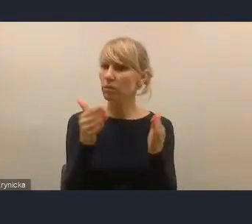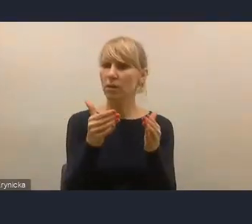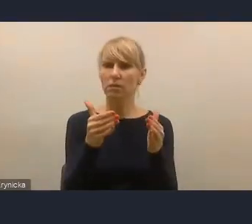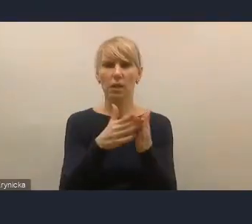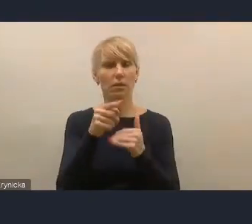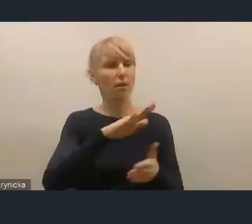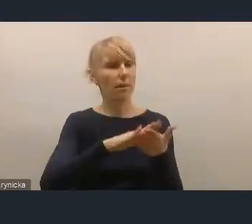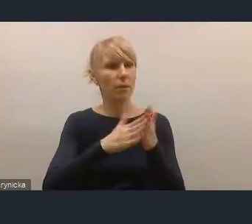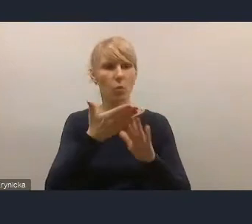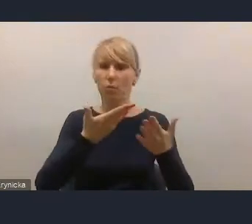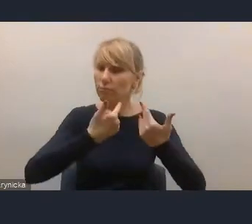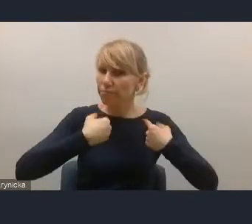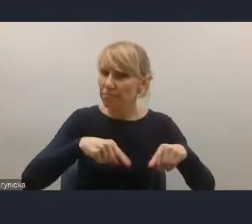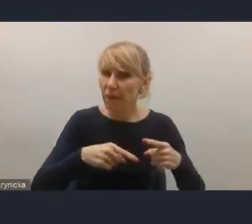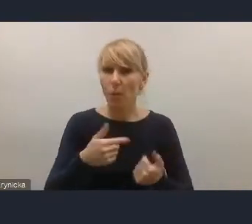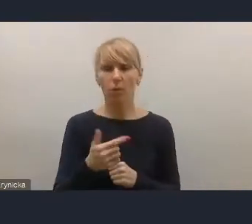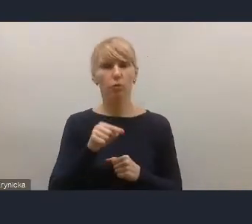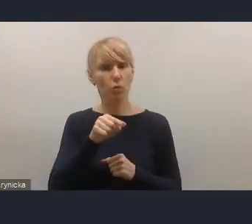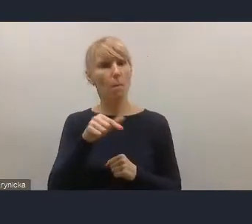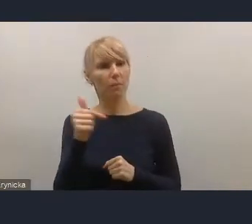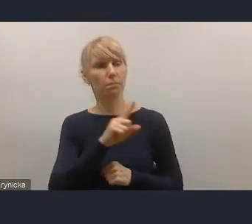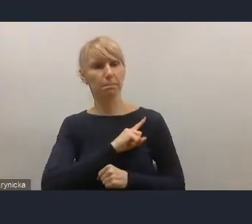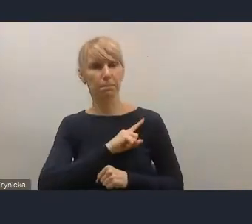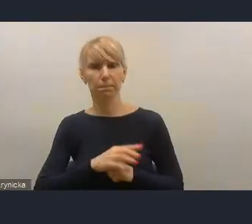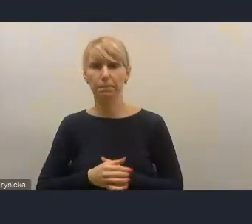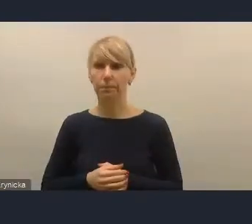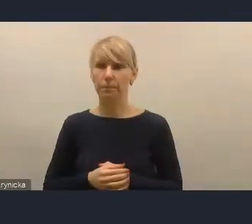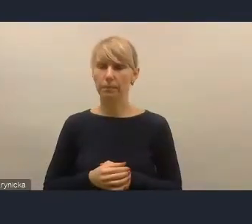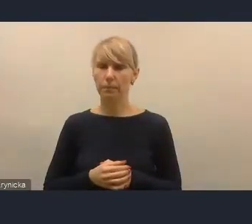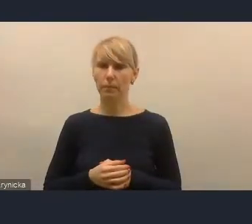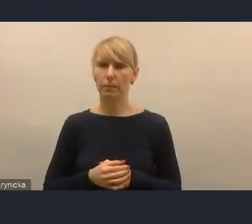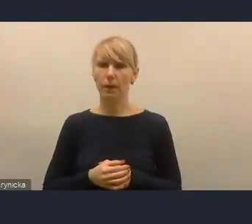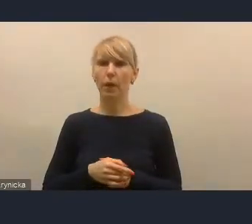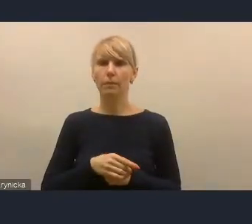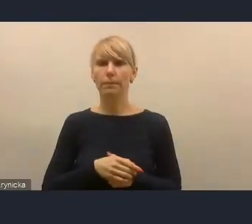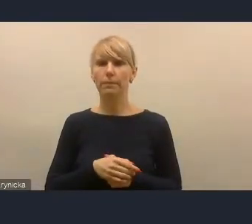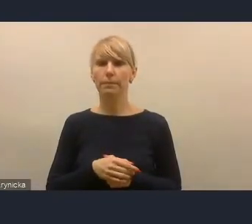To są głosy, które w tej sferze z naszego środowiska pochodzą.